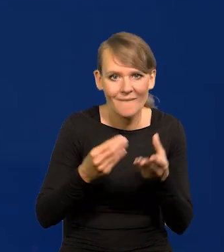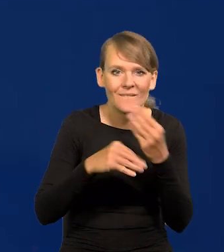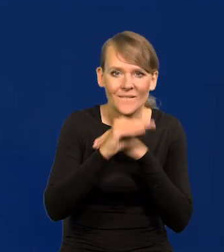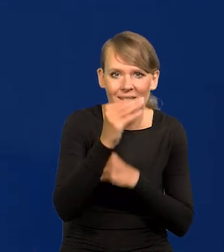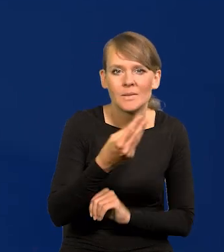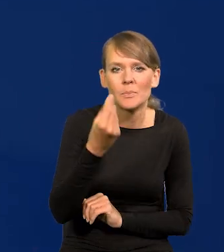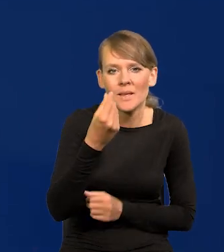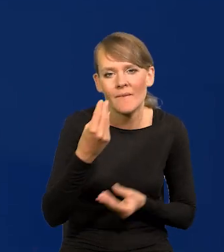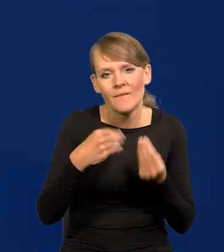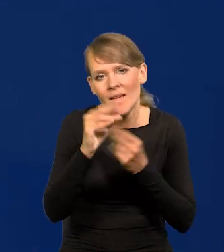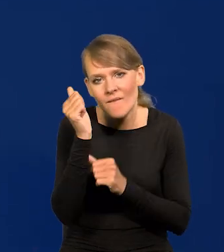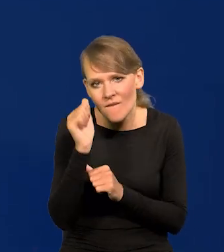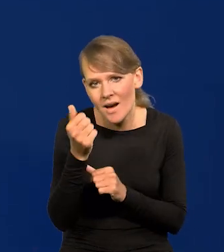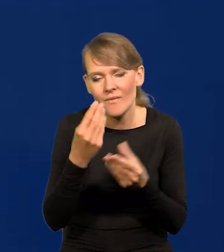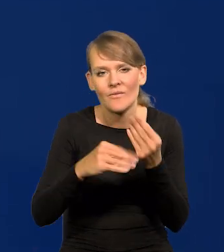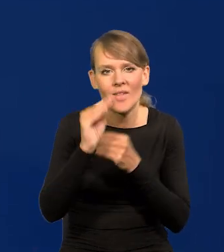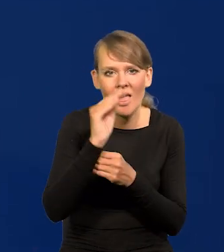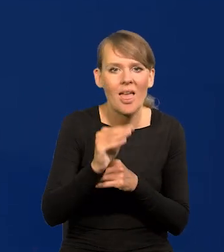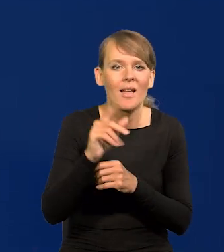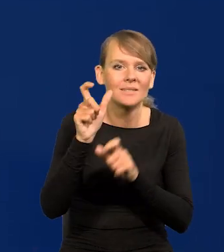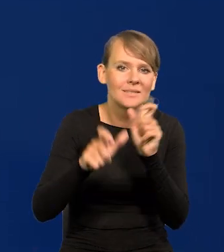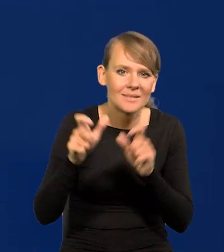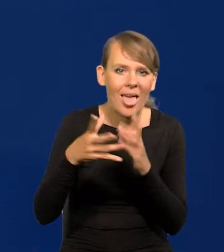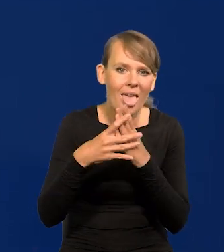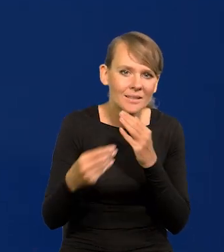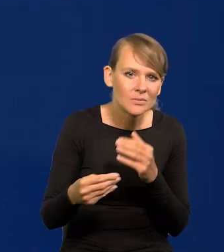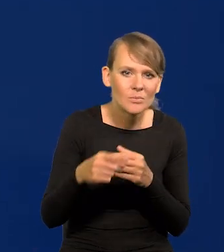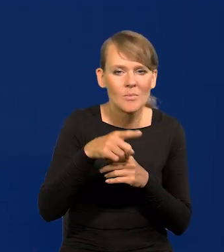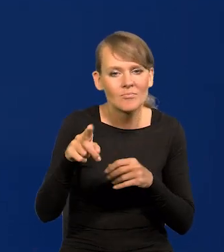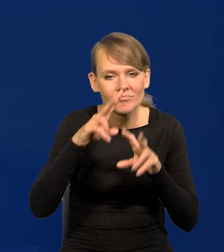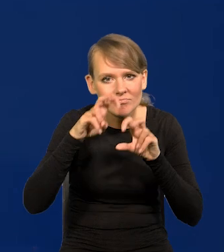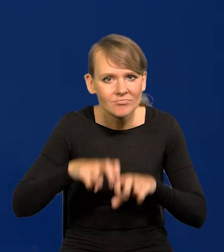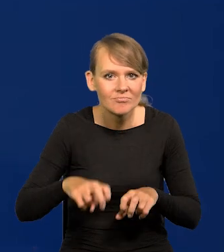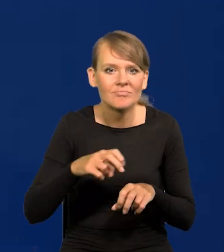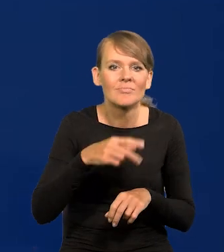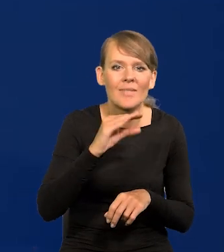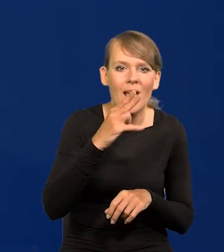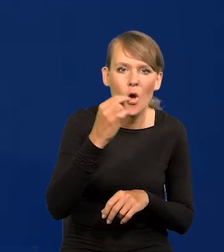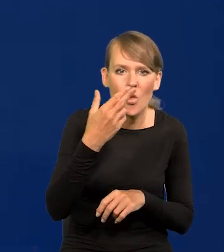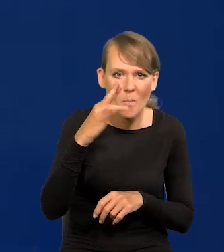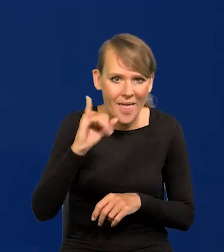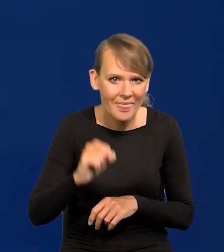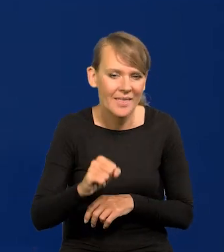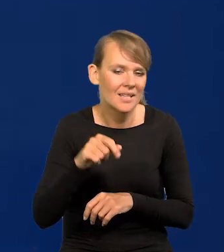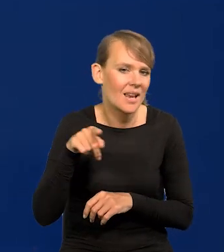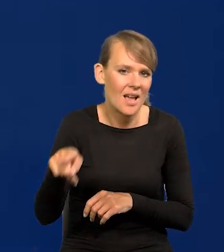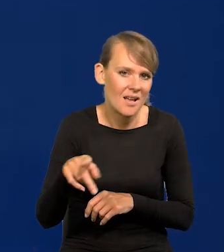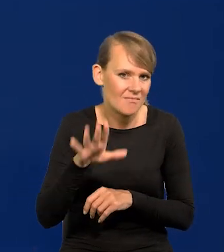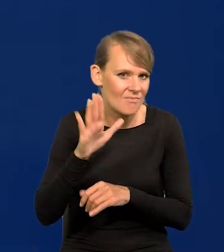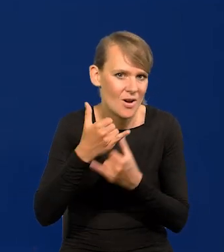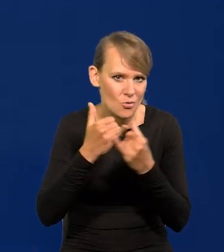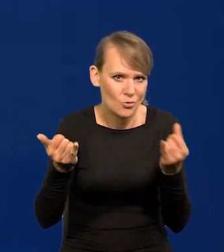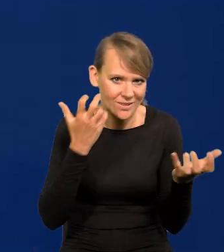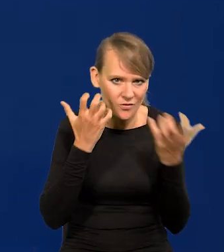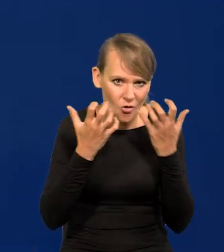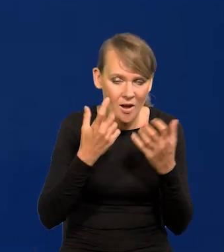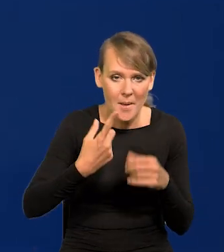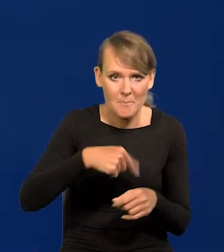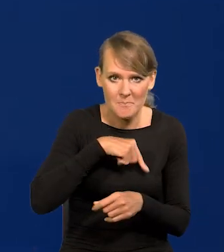najwięcej fachowców, najwięcej ekspertów, ekonometryków i najwięcej źródeł informacji. Nasze projekty są najlepsze.